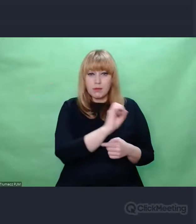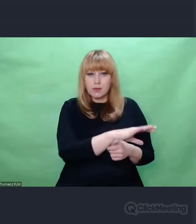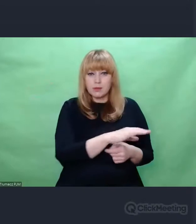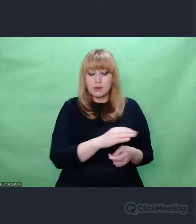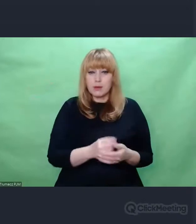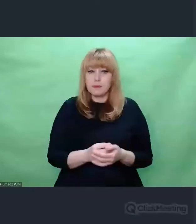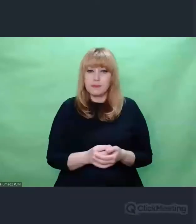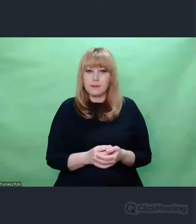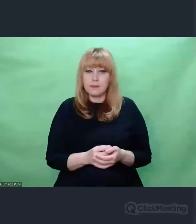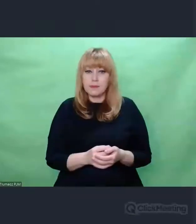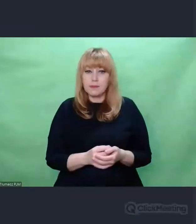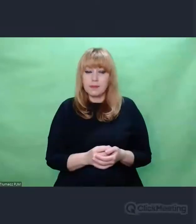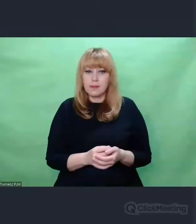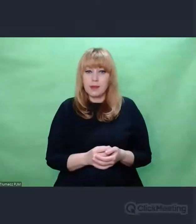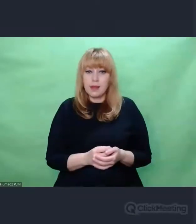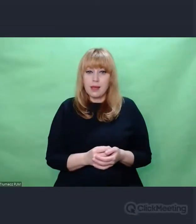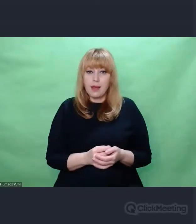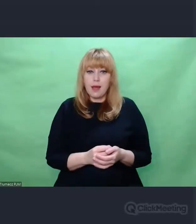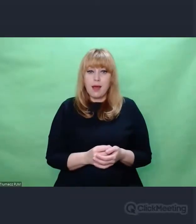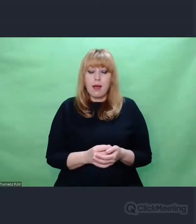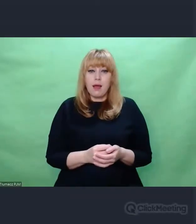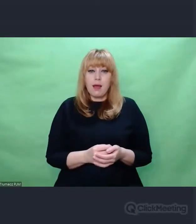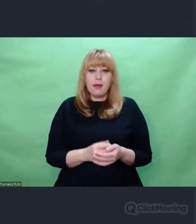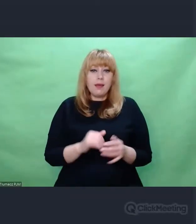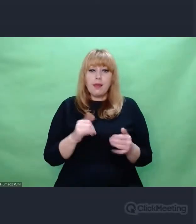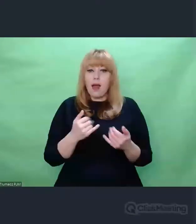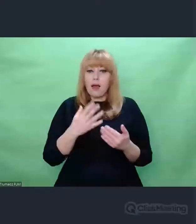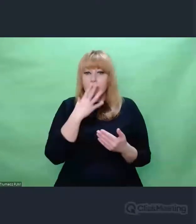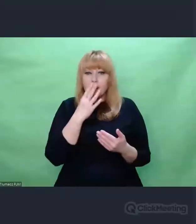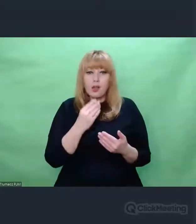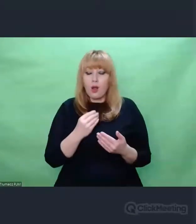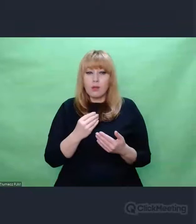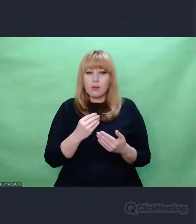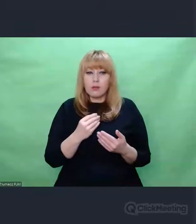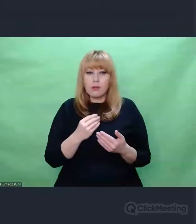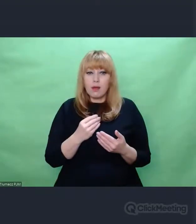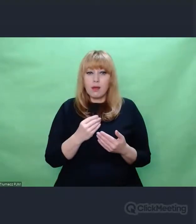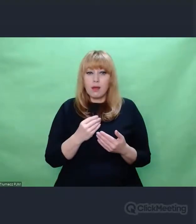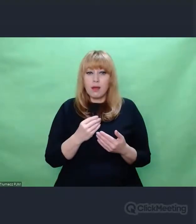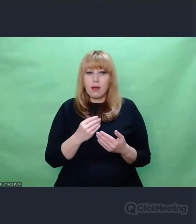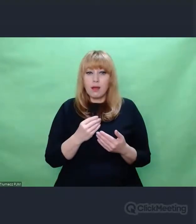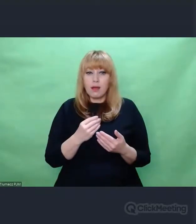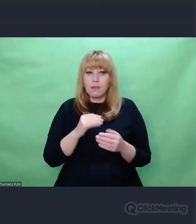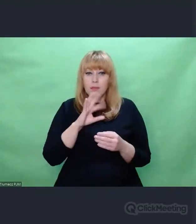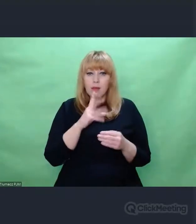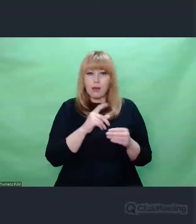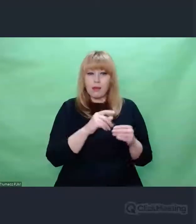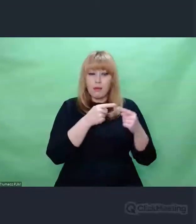Jak te zdania wyglądały Przełożone na szyfrogramy To ja miałem od razu taki obraz, Jeżeli szyfrujemy,